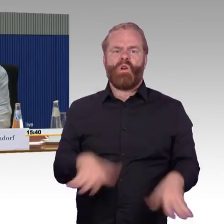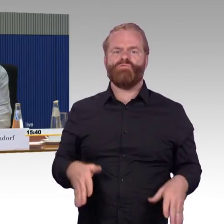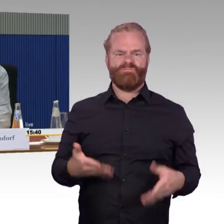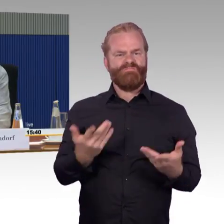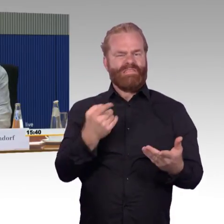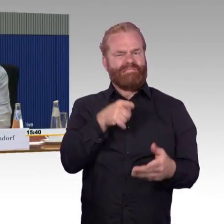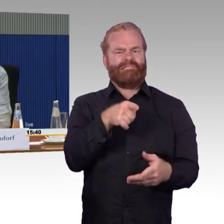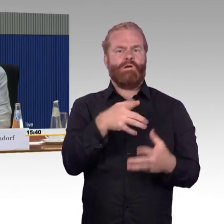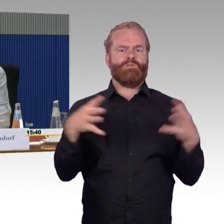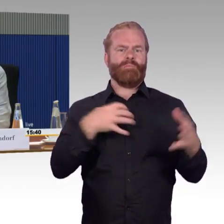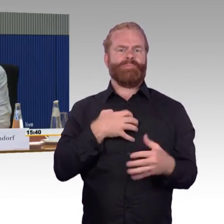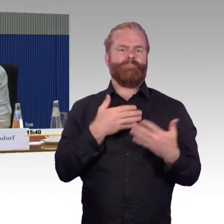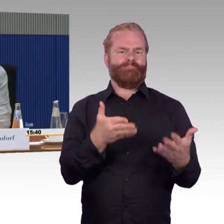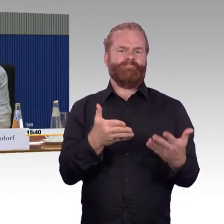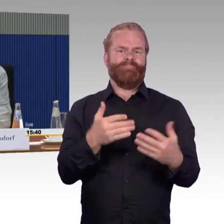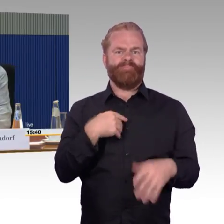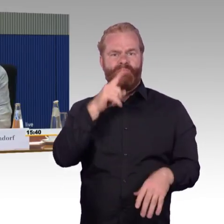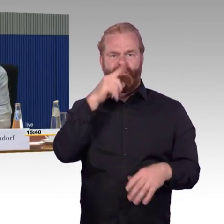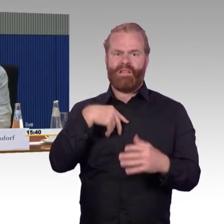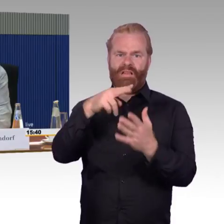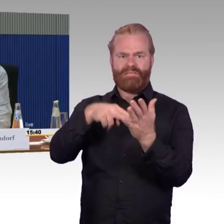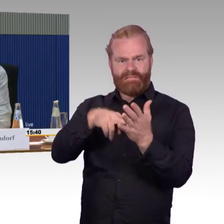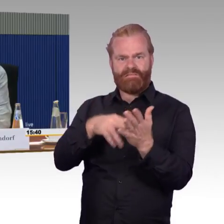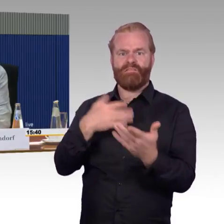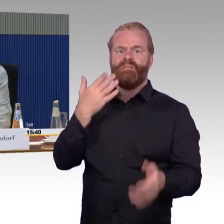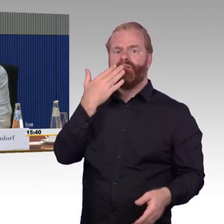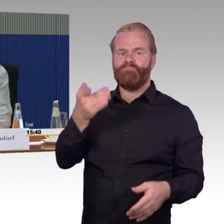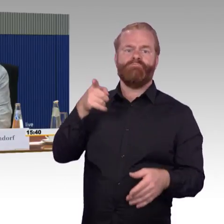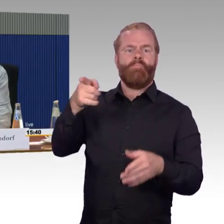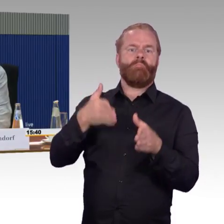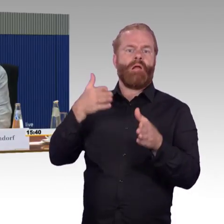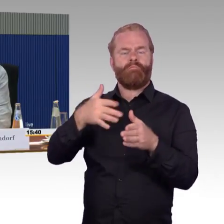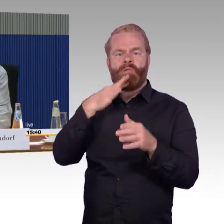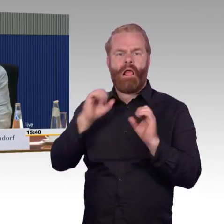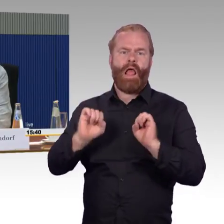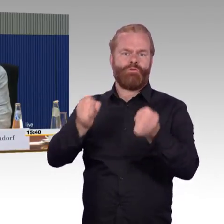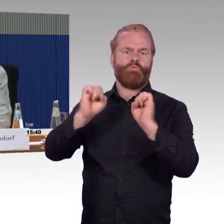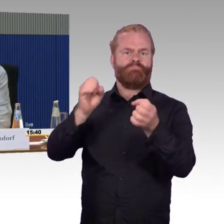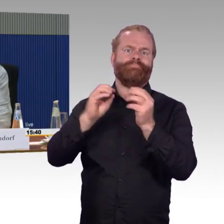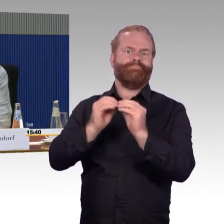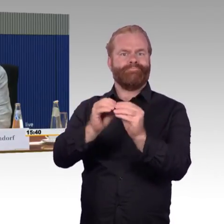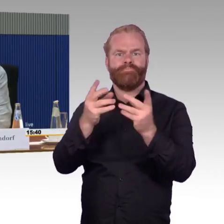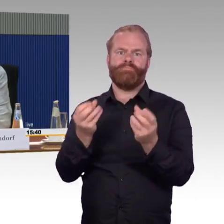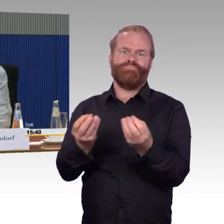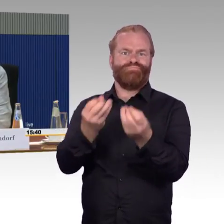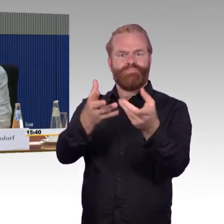höhere Taktfrequenzen ermöglichen. Ich kann nur sagen: Höhere Taktfrequenzen, wenn da wieder die Störfälle einsetzen,